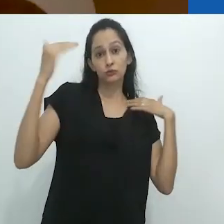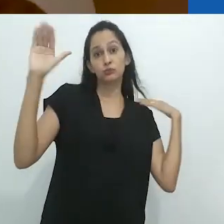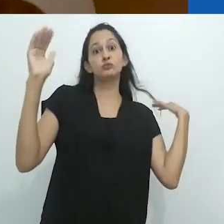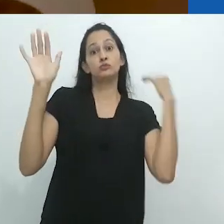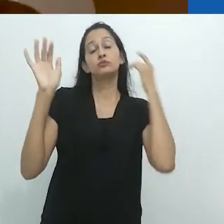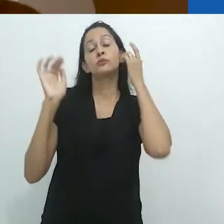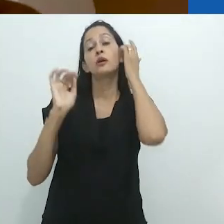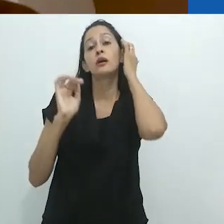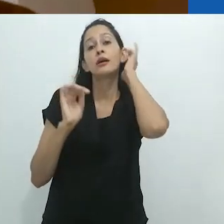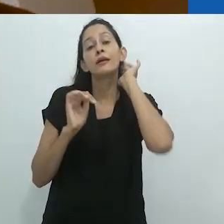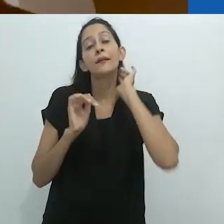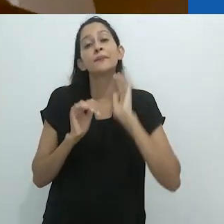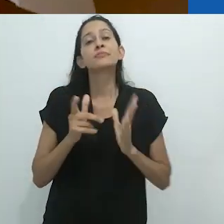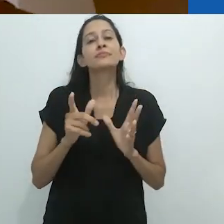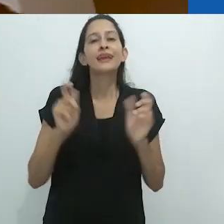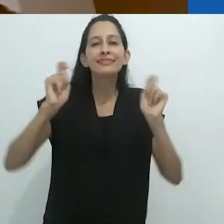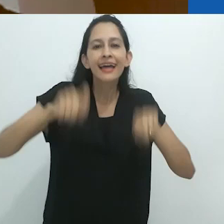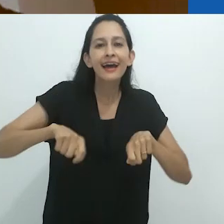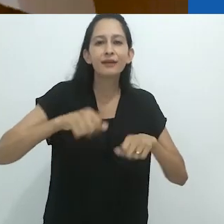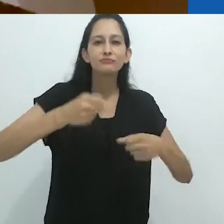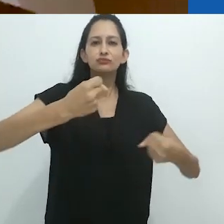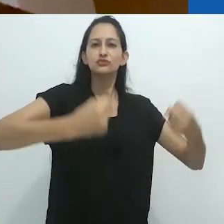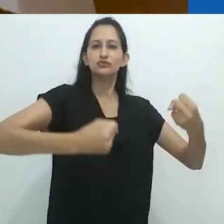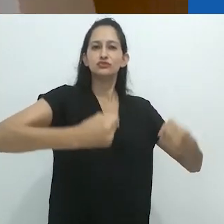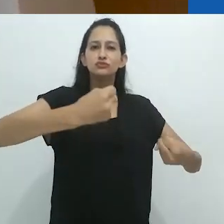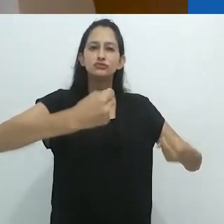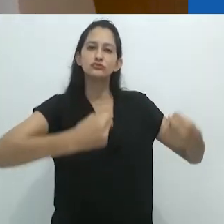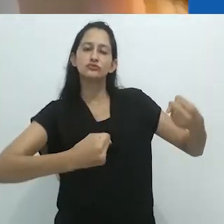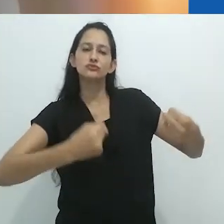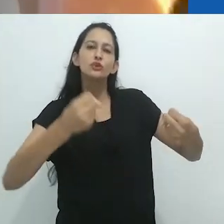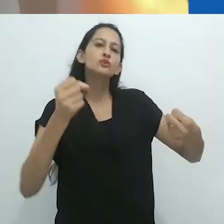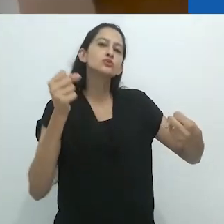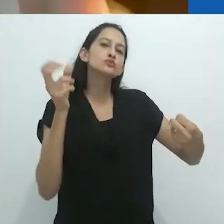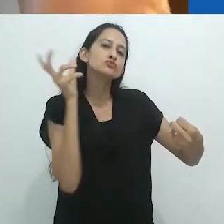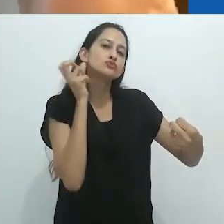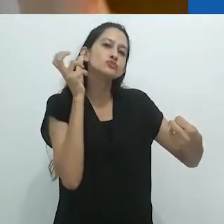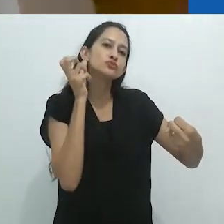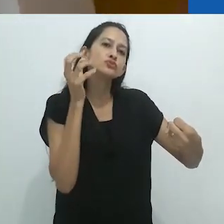o que, no caso dos adultos, toma a forma de ouvir enquanto dirige.